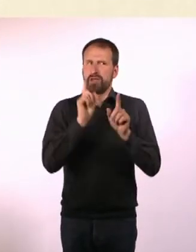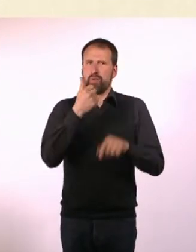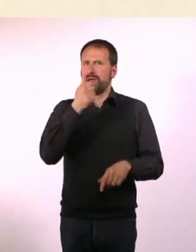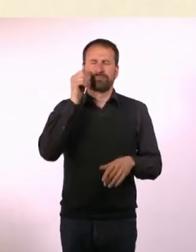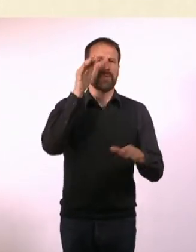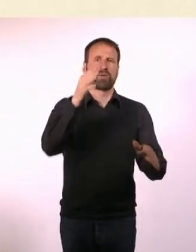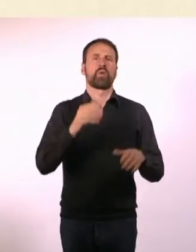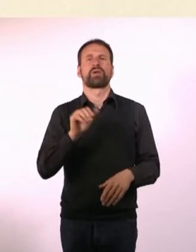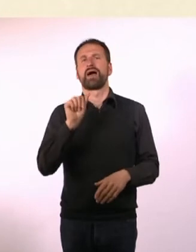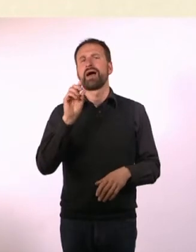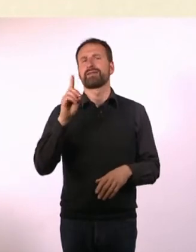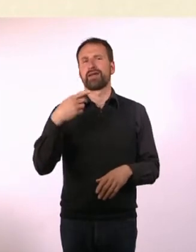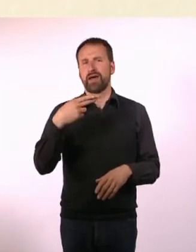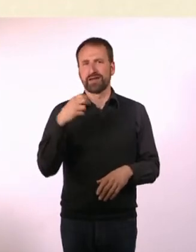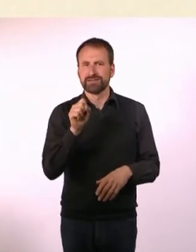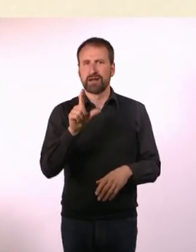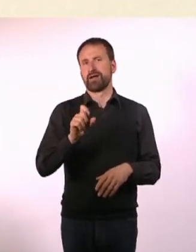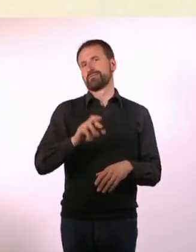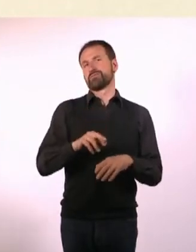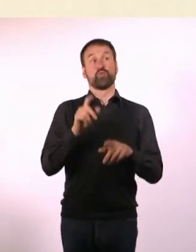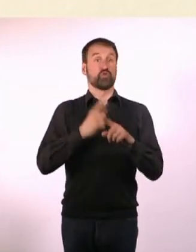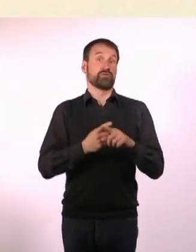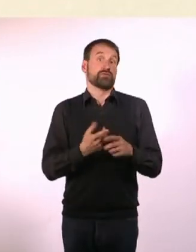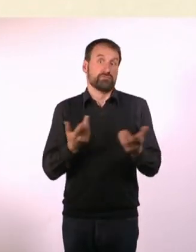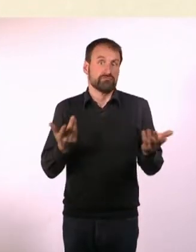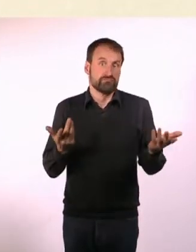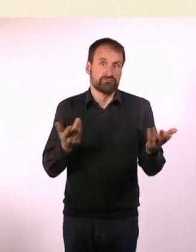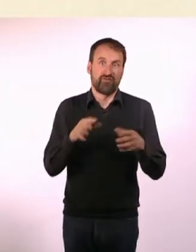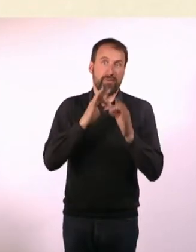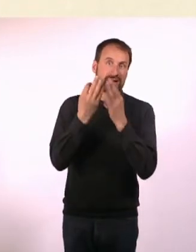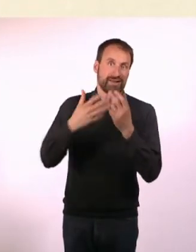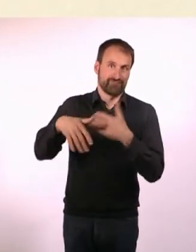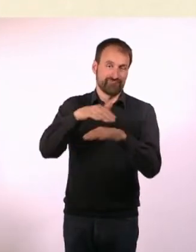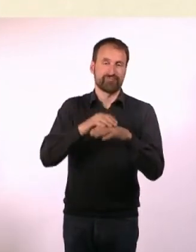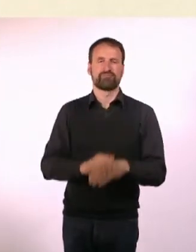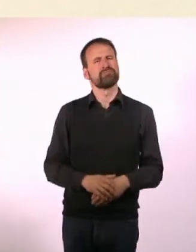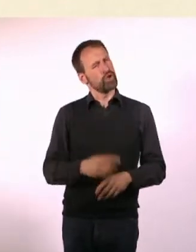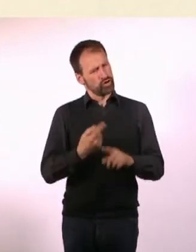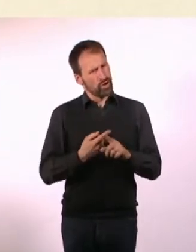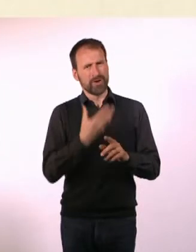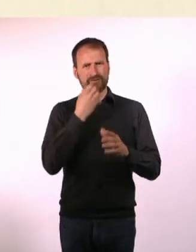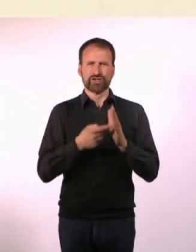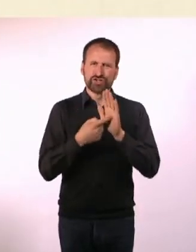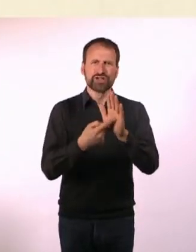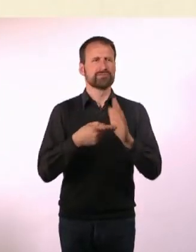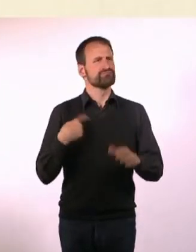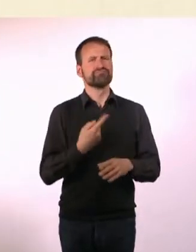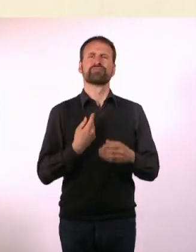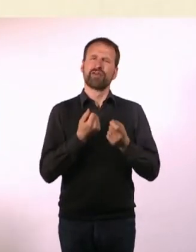* N#mmer“ will mutig sein und zeigen, dass wir vielseitige Menschen ... mit Ecken und Kanten sind.* * N#mmer“ will kein Ratgeber-Magazin sein,